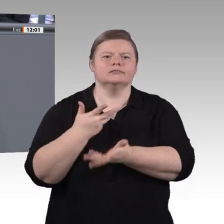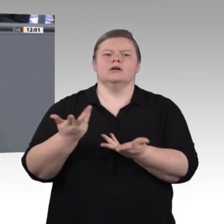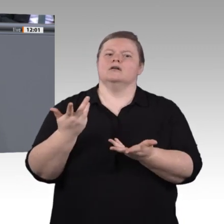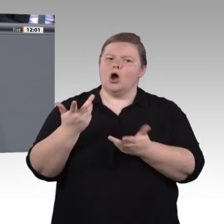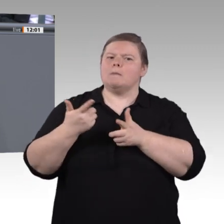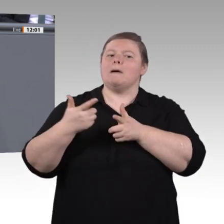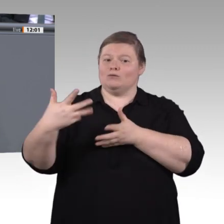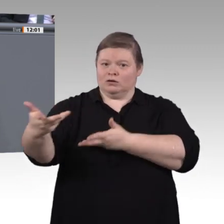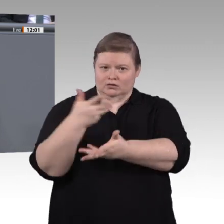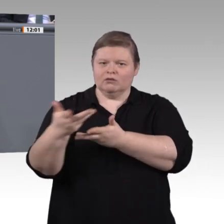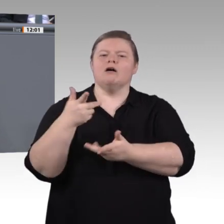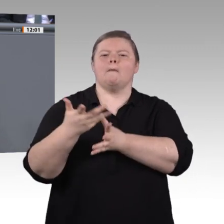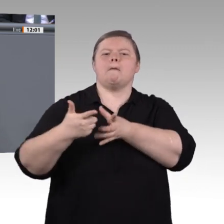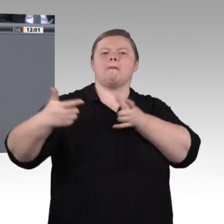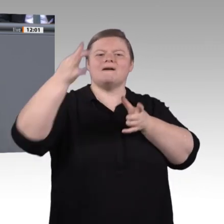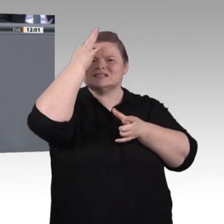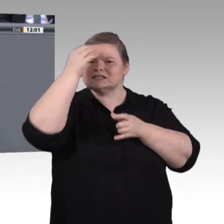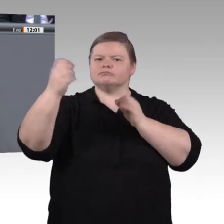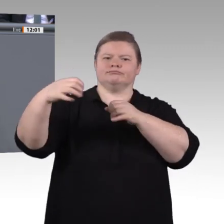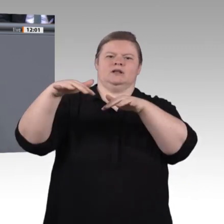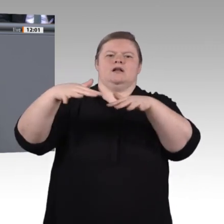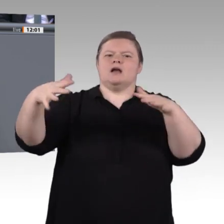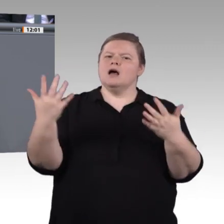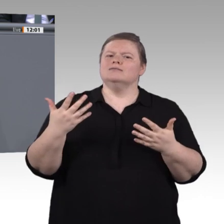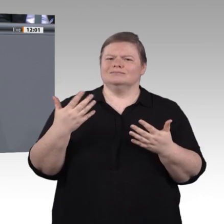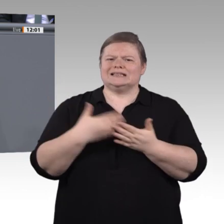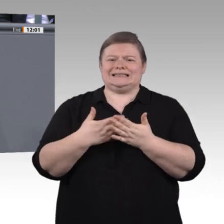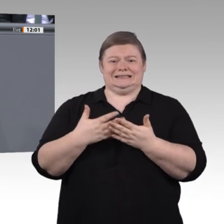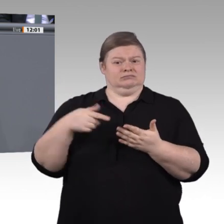zu wissen, was mit den Daten – auch mit den eigenen – passiert. Es geht auch um